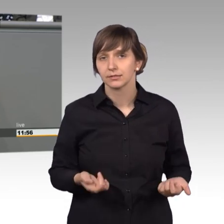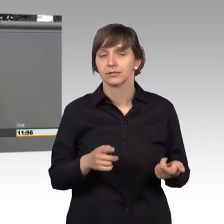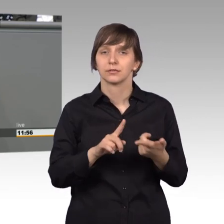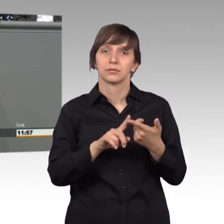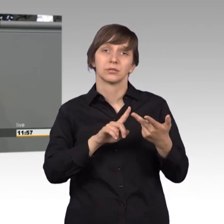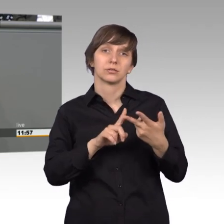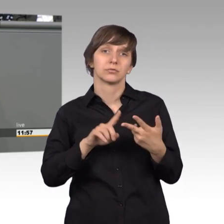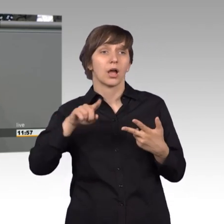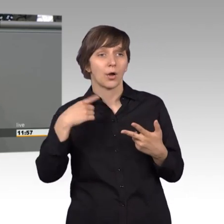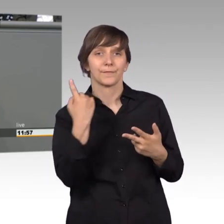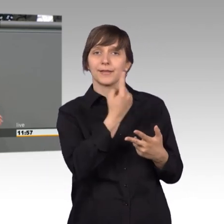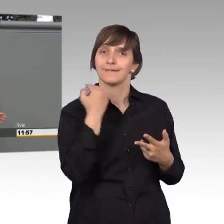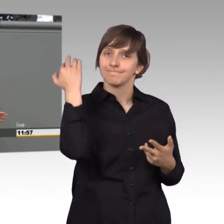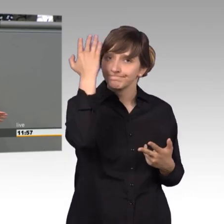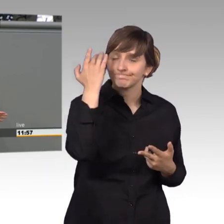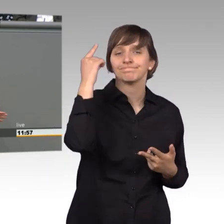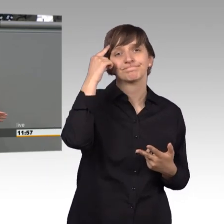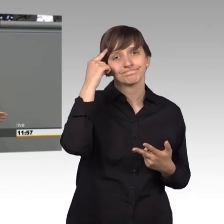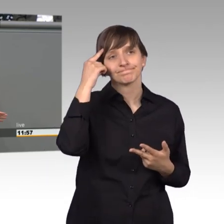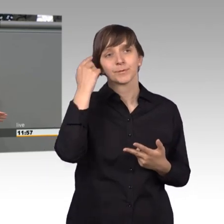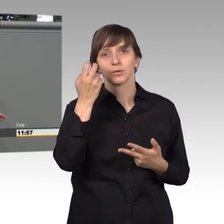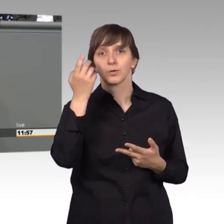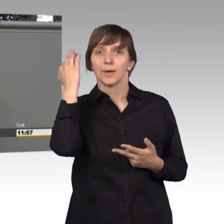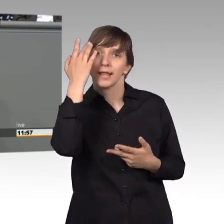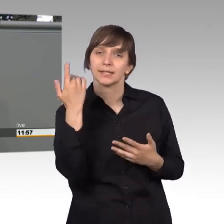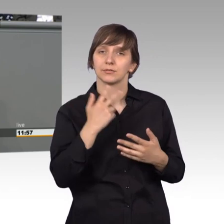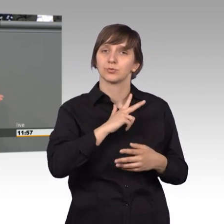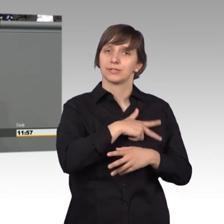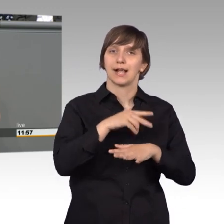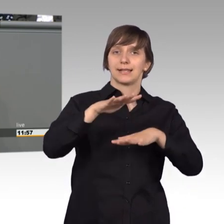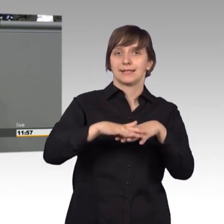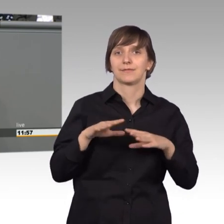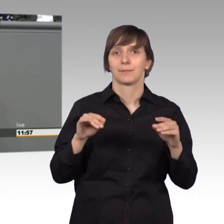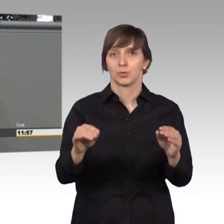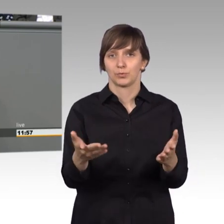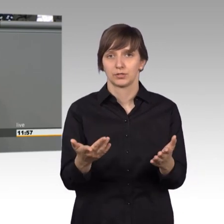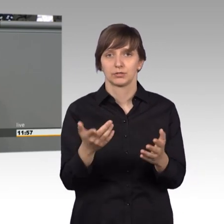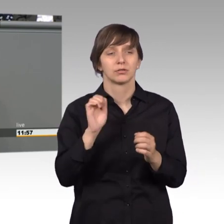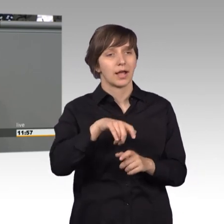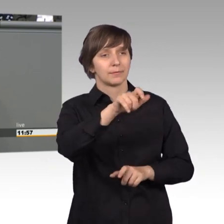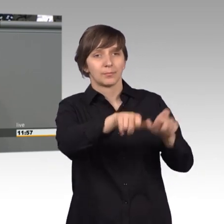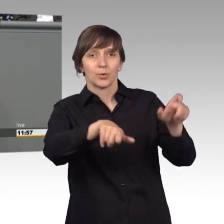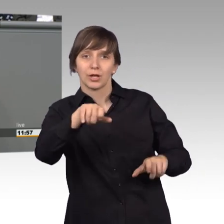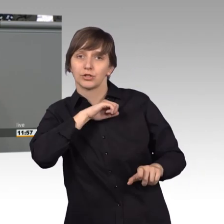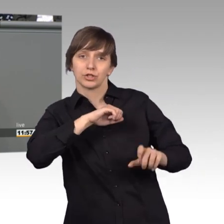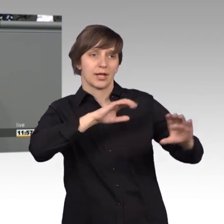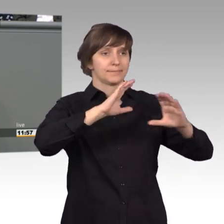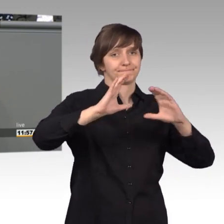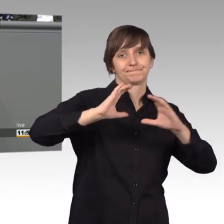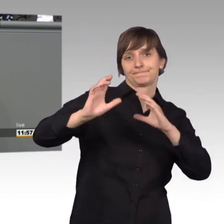wir auch darüber nachdenken sollten, soziale Netzwerke zu nutzen, um schnell mit den Bürgerinnen und Bürgern in den kontakt zu kommen.